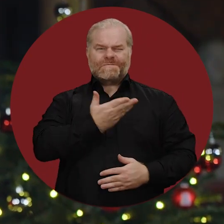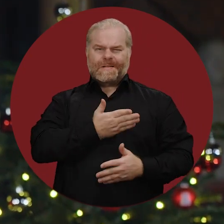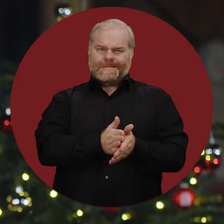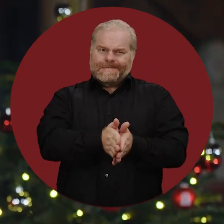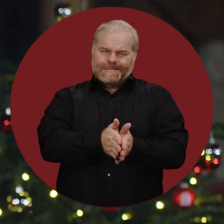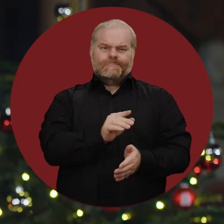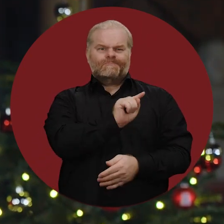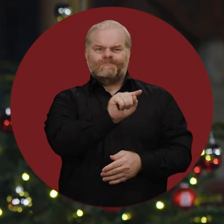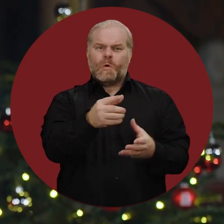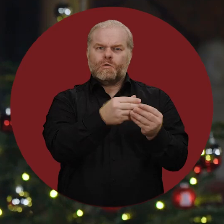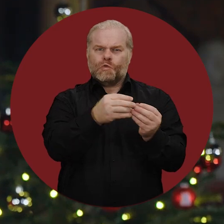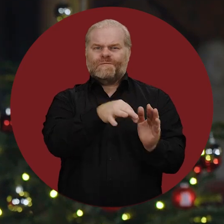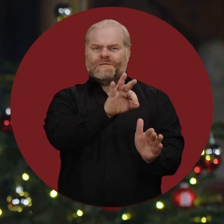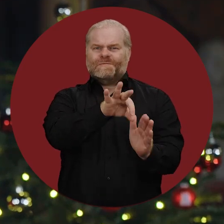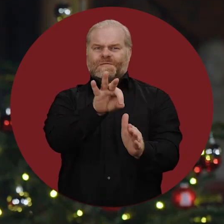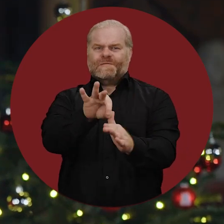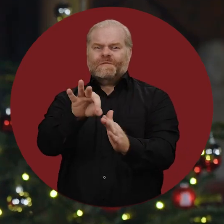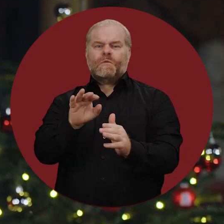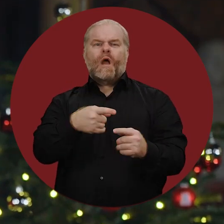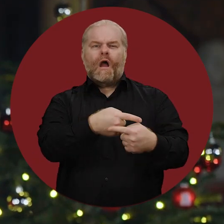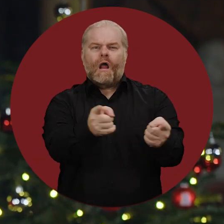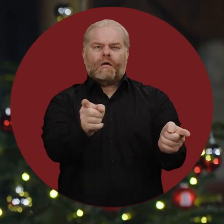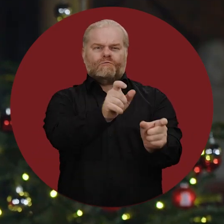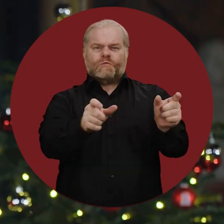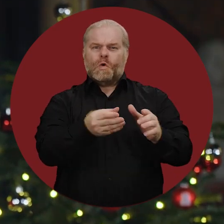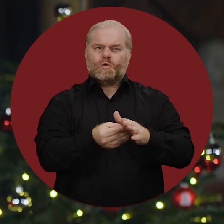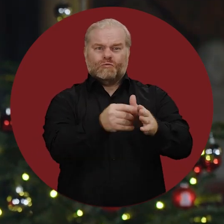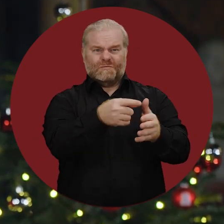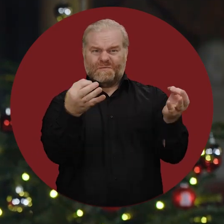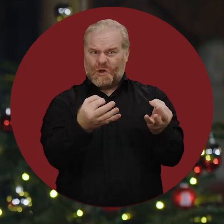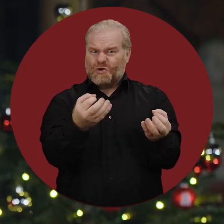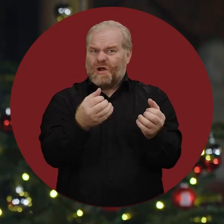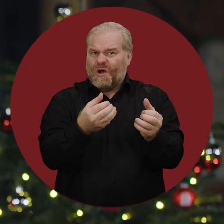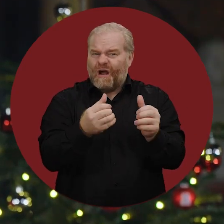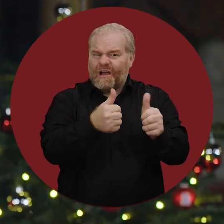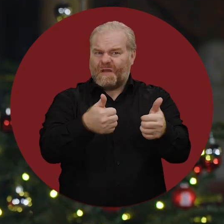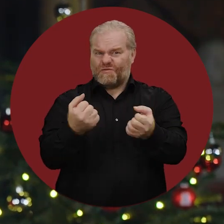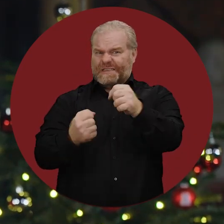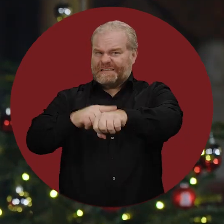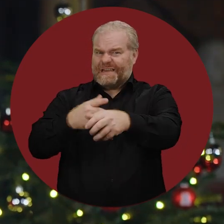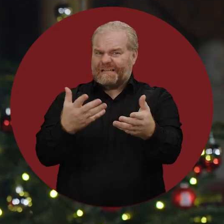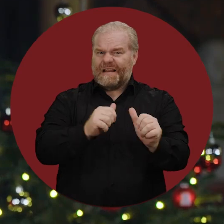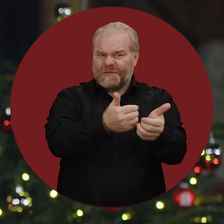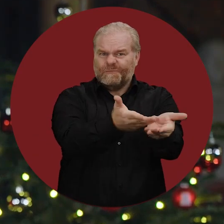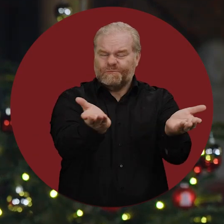um dafür Lösungen zu finden und alle zu unterstützen, die in diesen schwierigen Zeiten Beistand brauchen